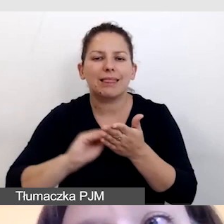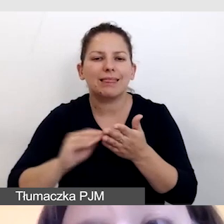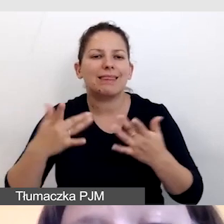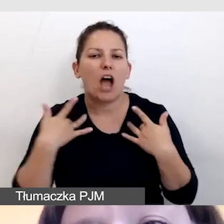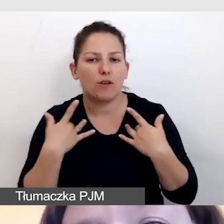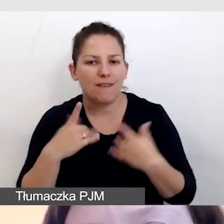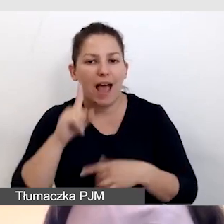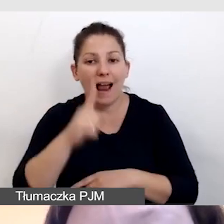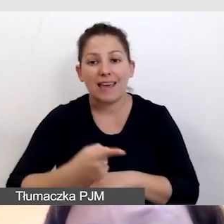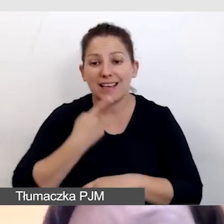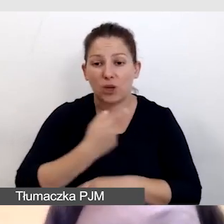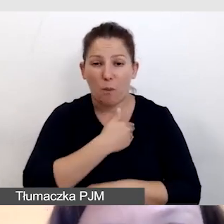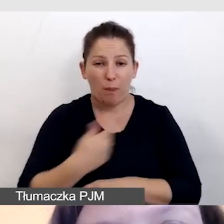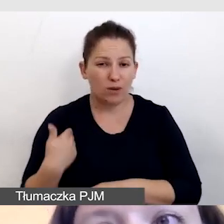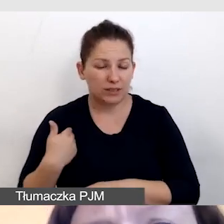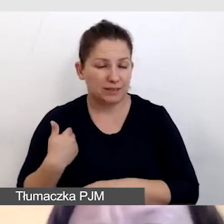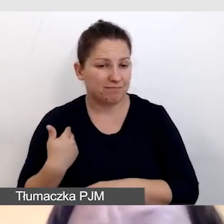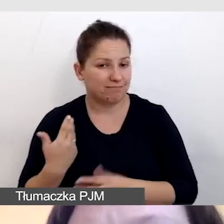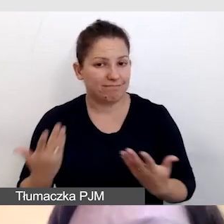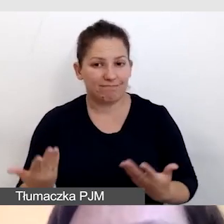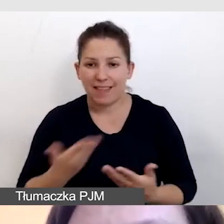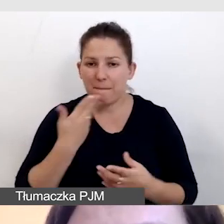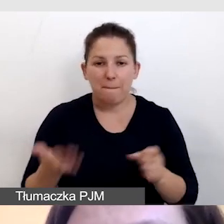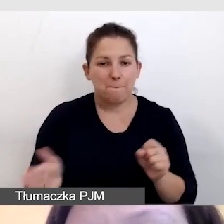Ale w języku polskim nie ma pełnej integracji